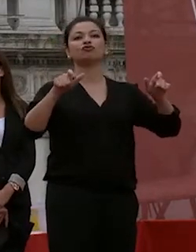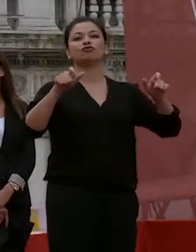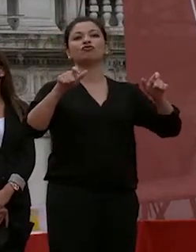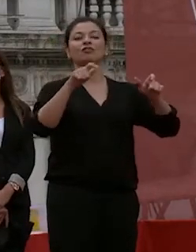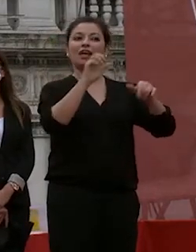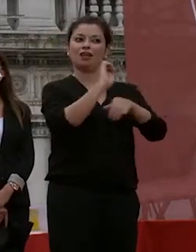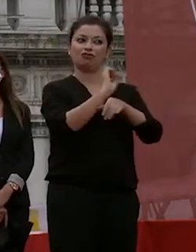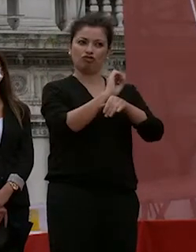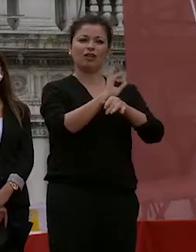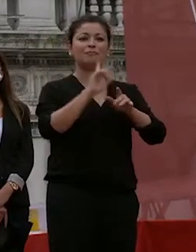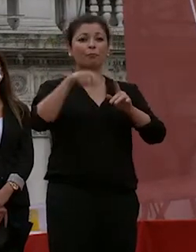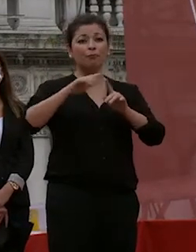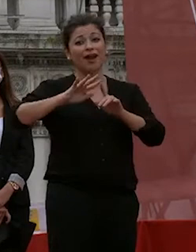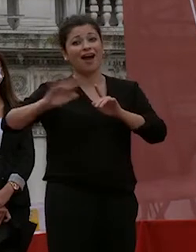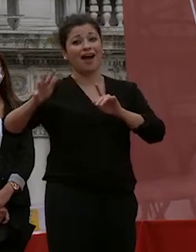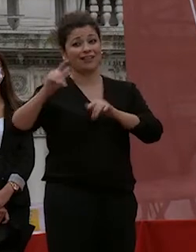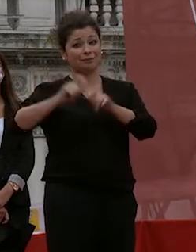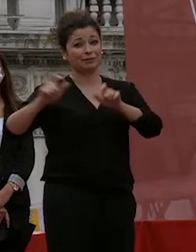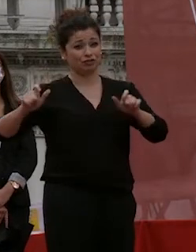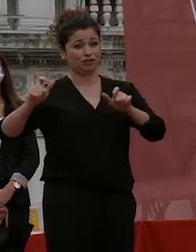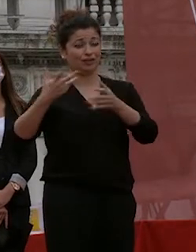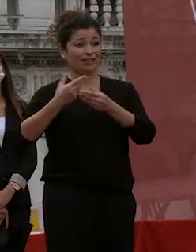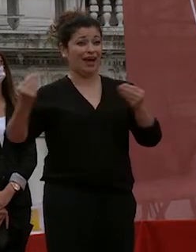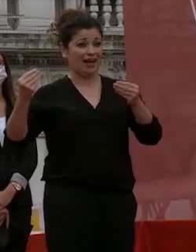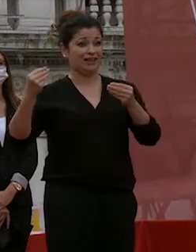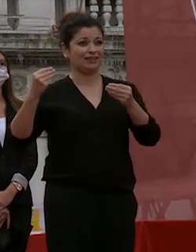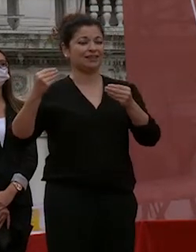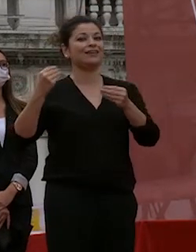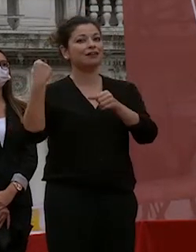ma c'è un sacco di gente tanta gente tante persone che lavorano con passione